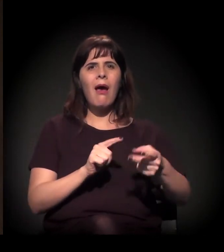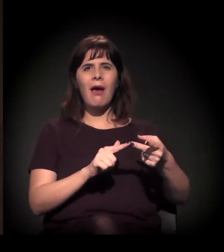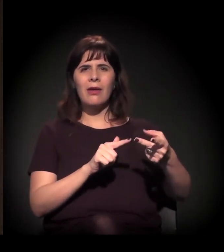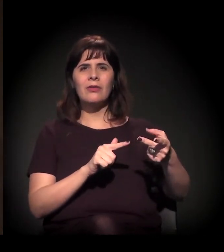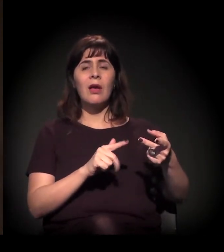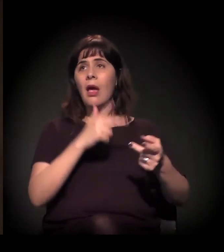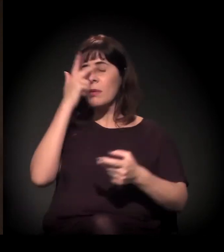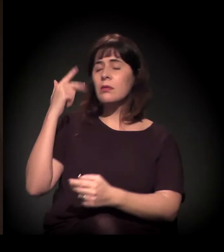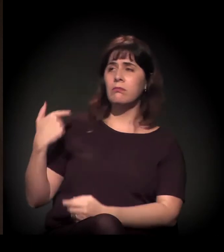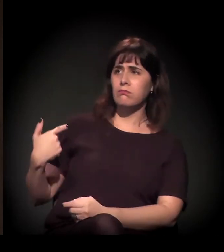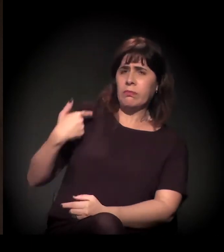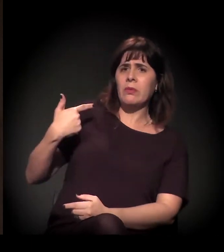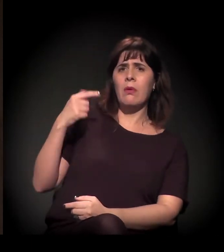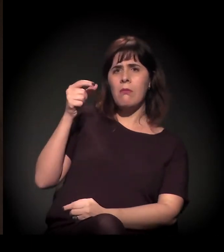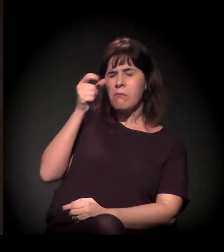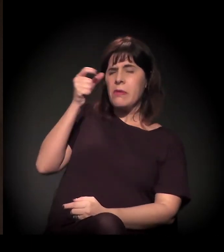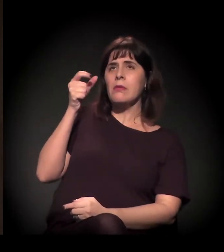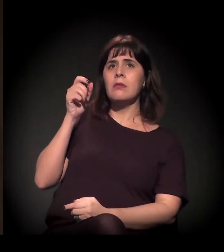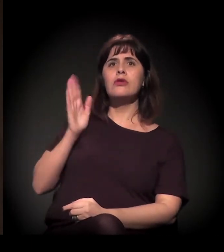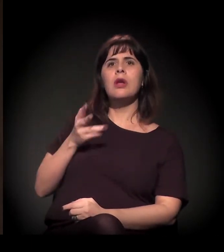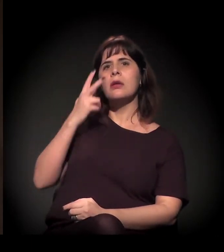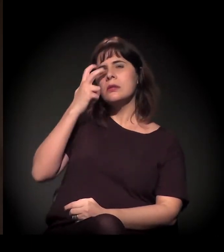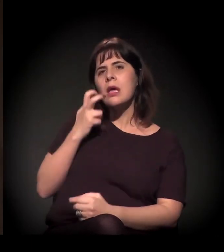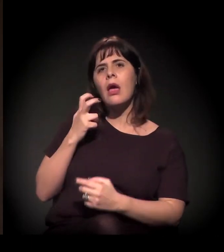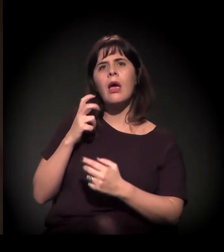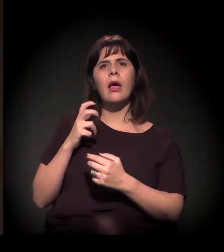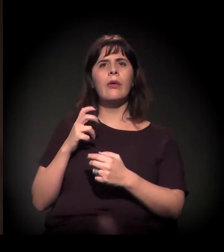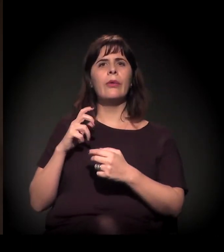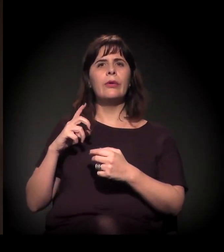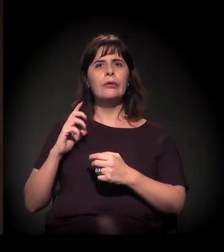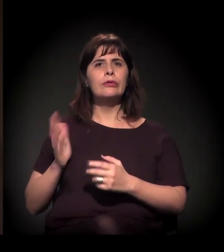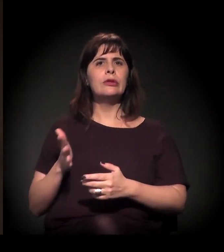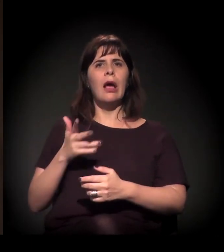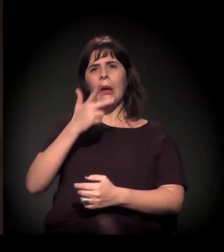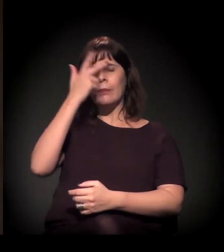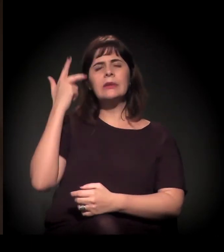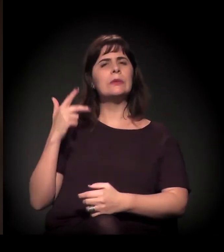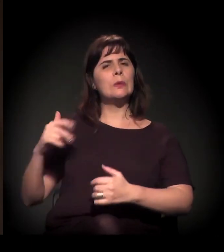estudantes e outras pessoas sofrendo intensa violência pelo uso